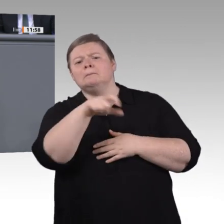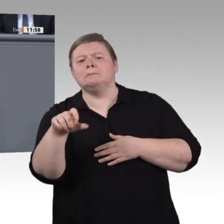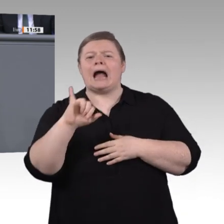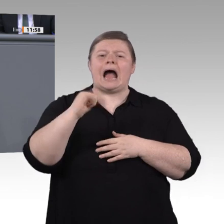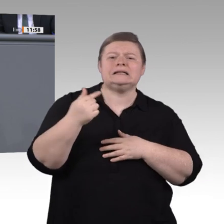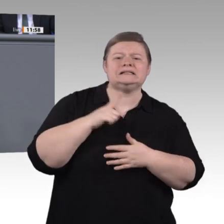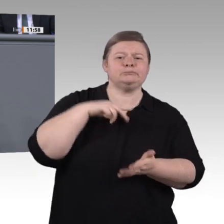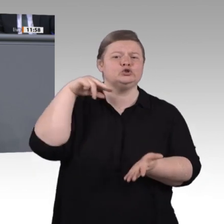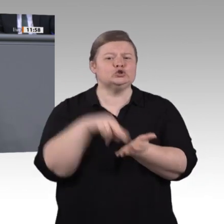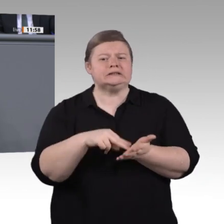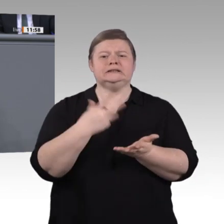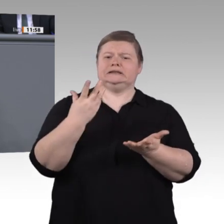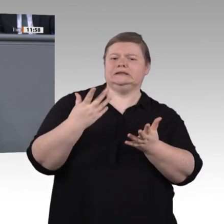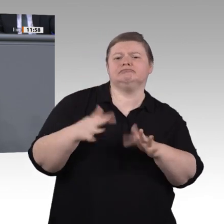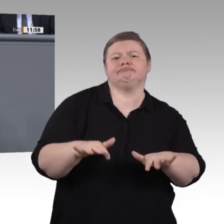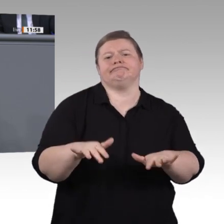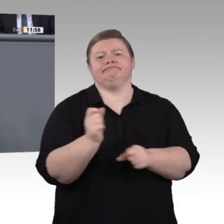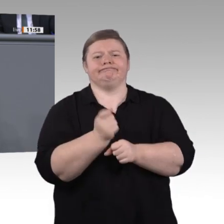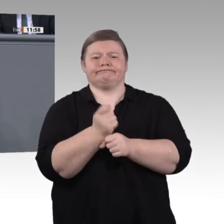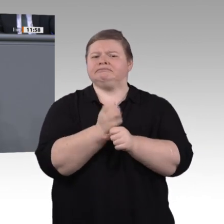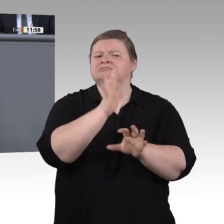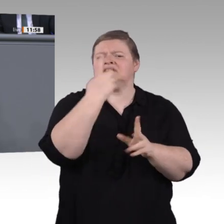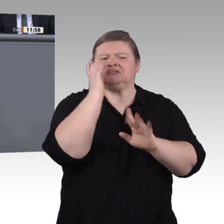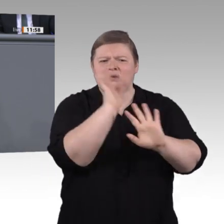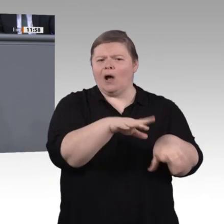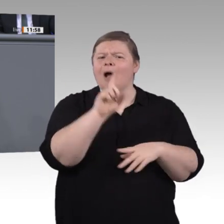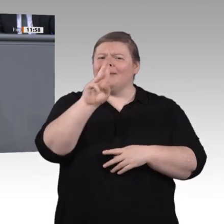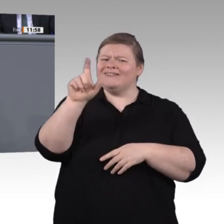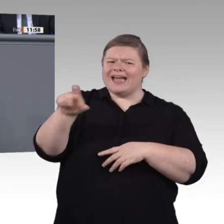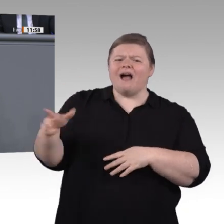durch Azubitickets und auch Wohnheime am passenden Ausbildungsplatz. Ermöglichen